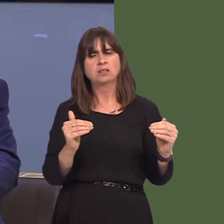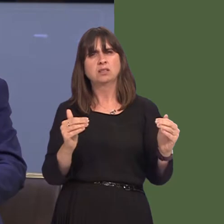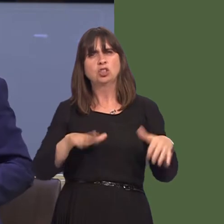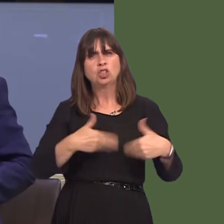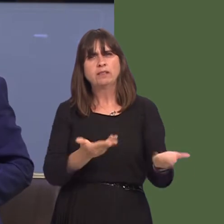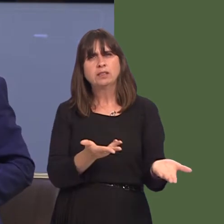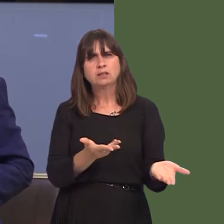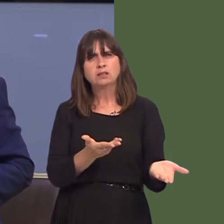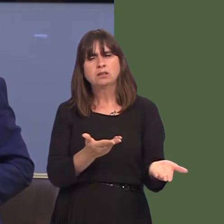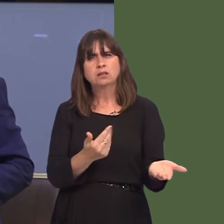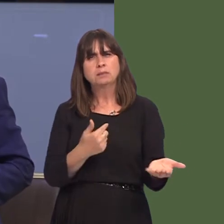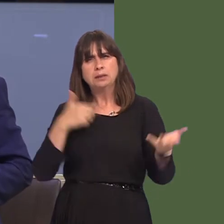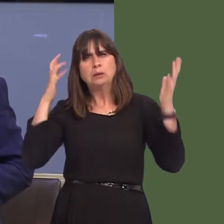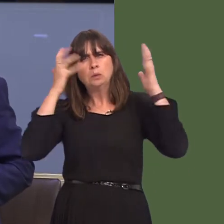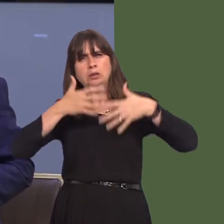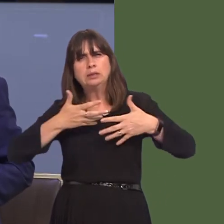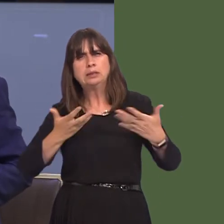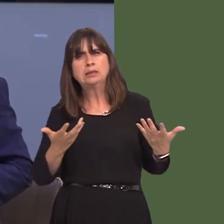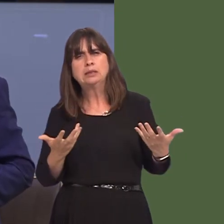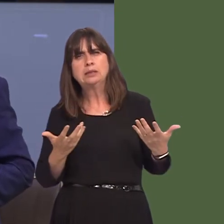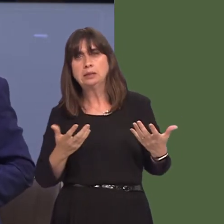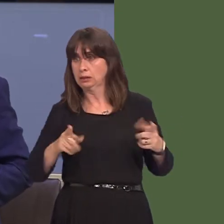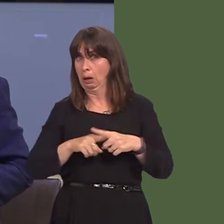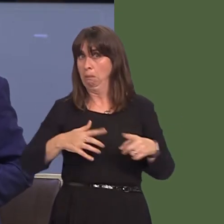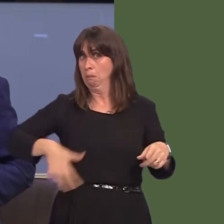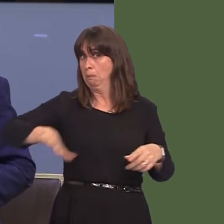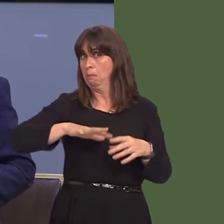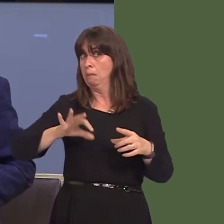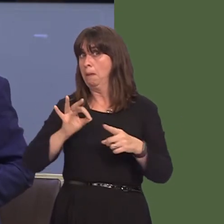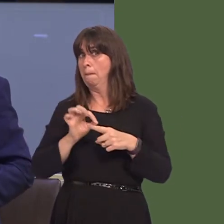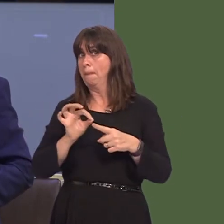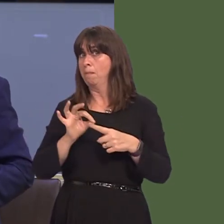Hywel Dda, o gofio bod pob un o'r tri opsiwn mae'r bwrdd iechyd yn eu cynnig yn arwain